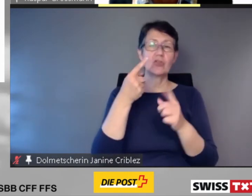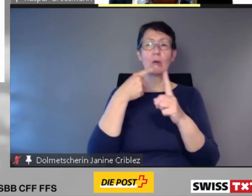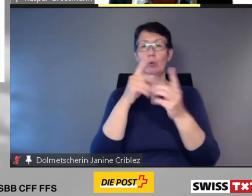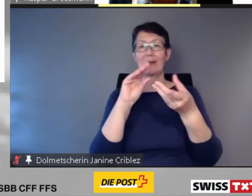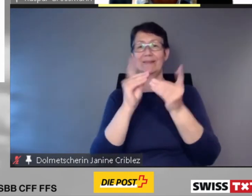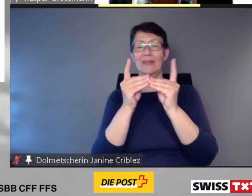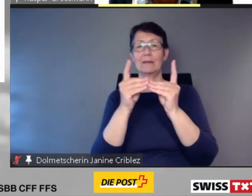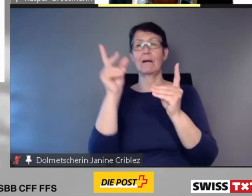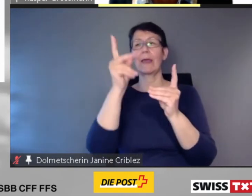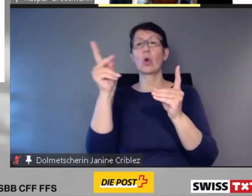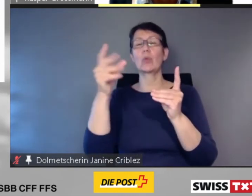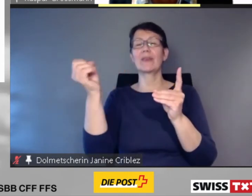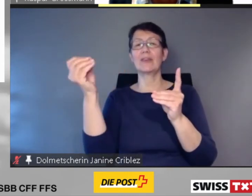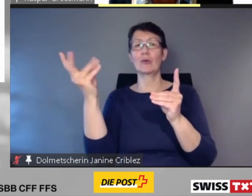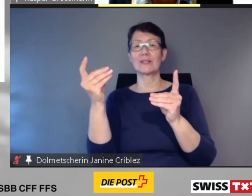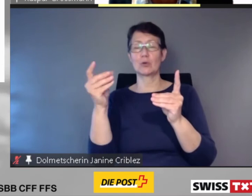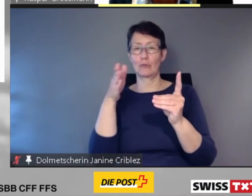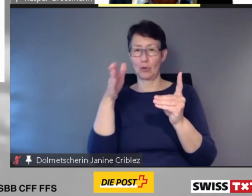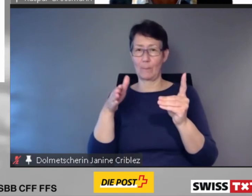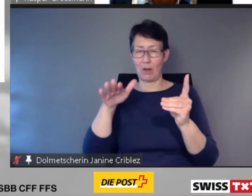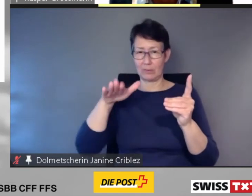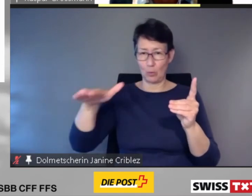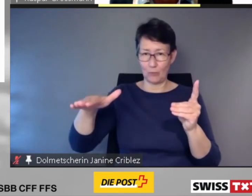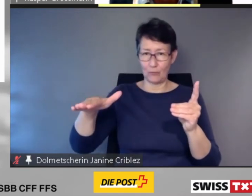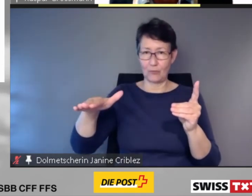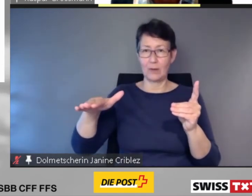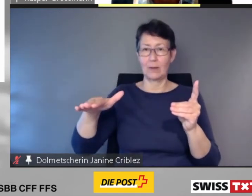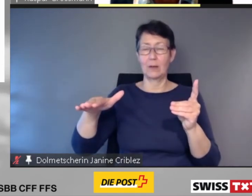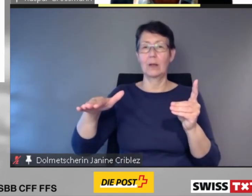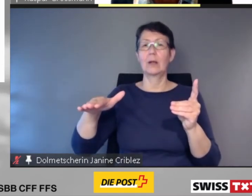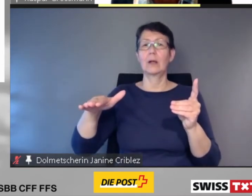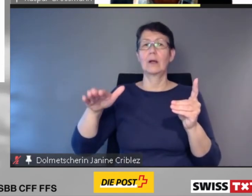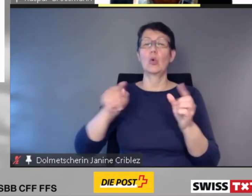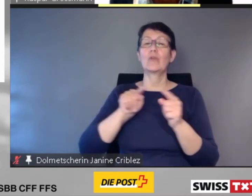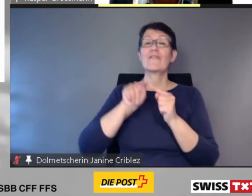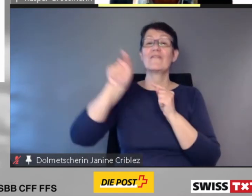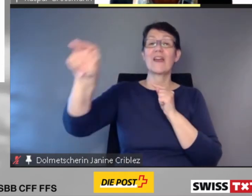und der Fernverkehrszüge direkt auf das Smartphone.